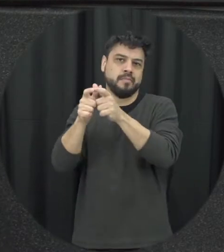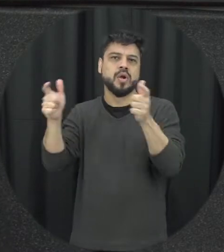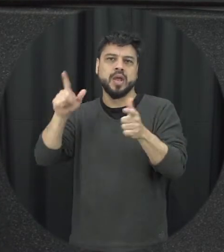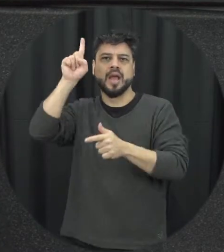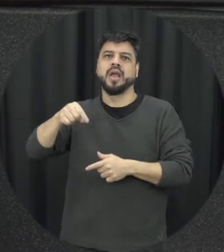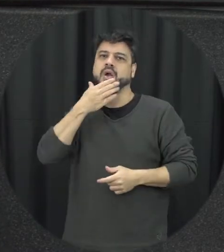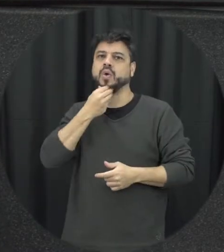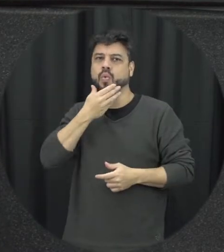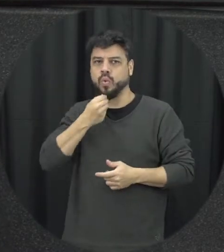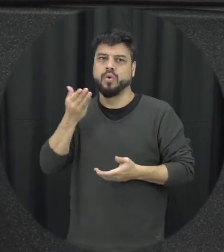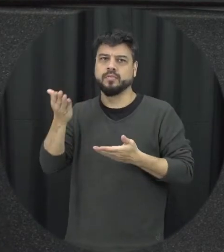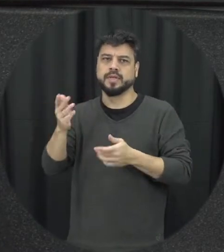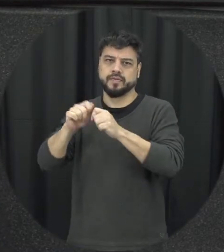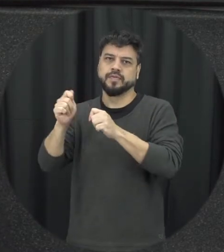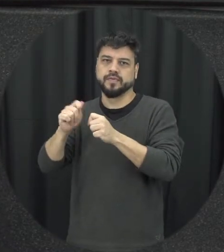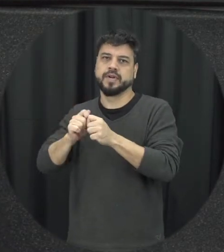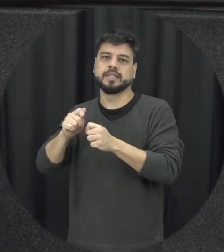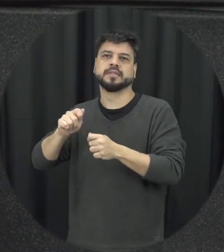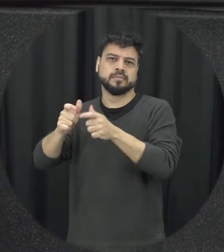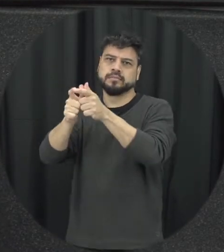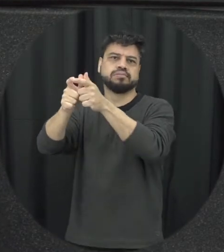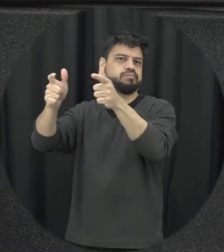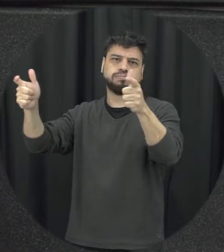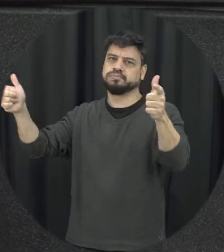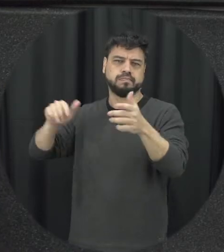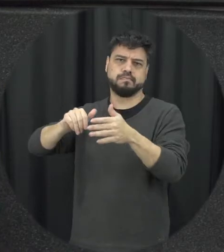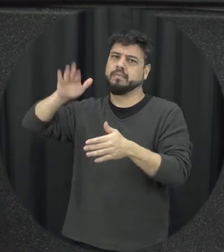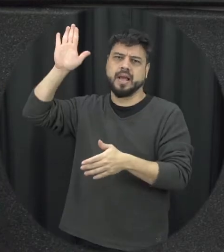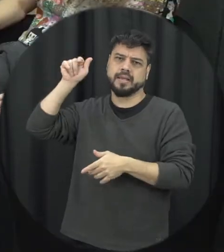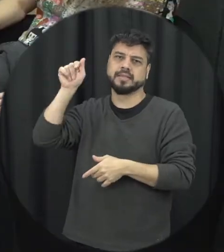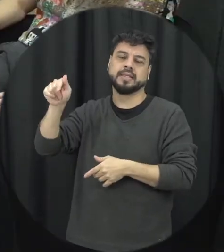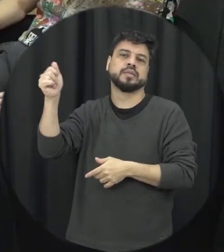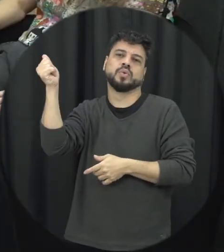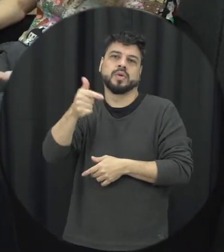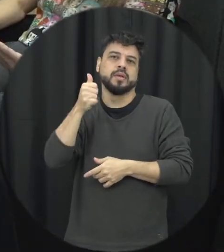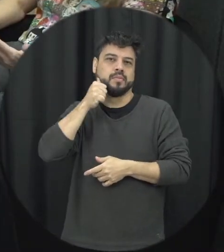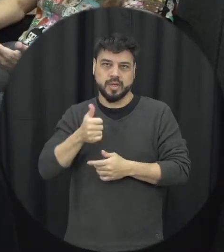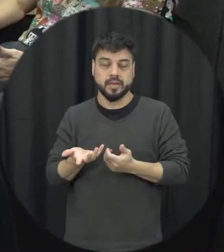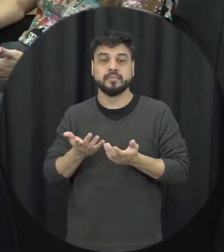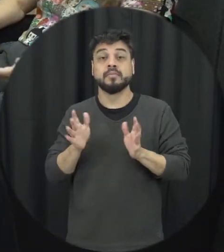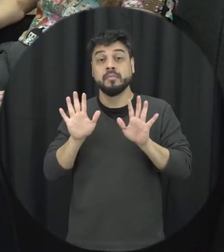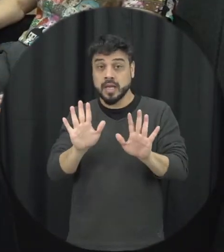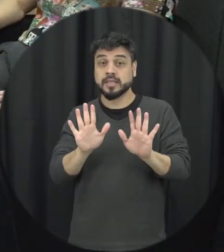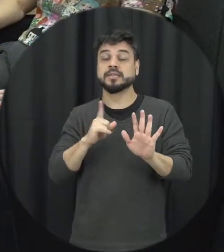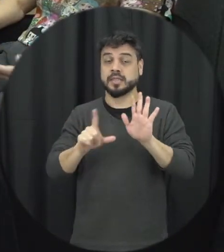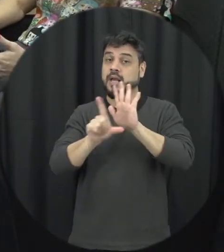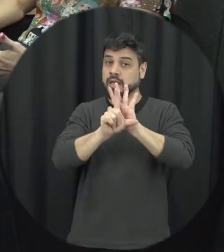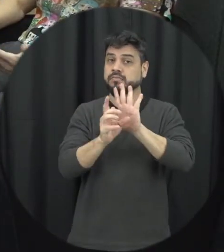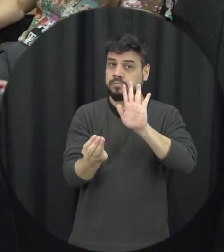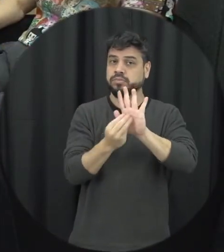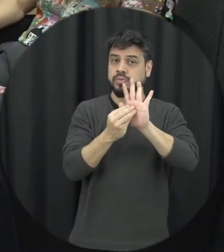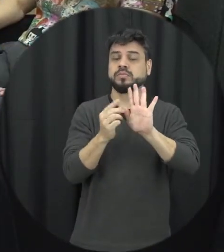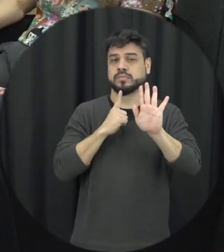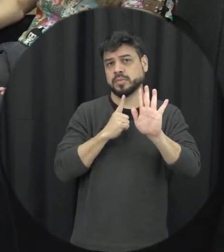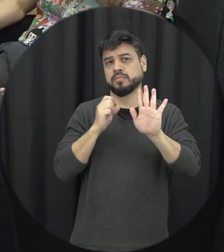em termos de prevalência muito mais agressivo do que as mulheres mas a lei eu aprender independente